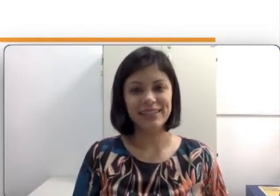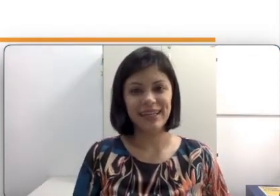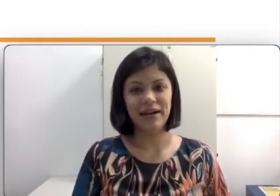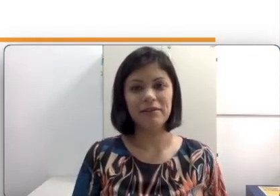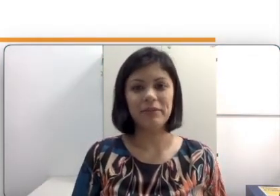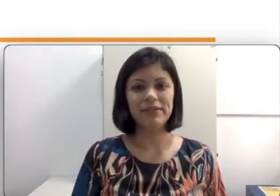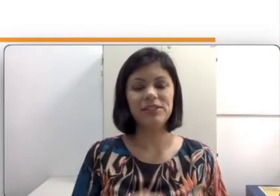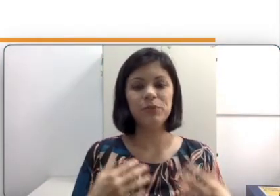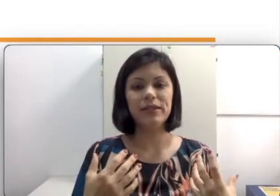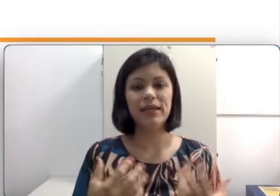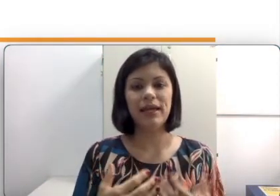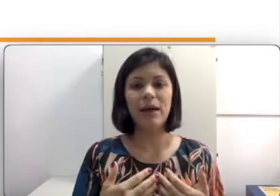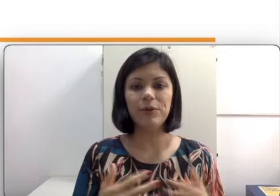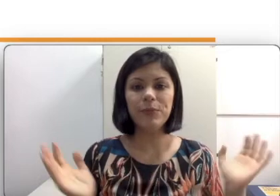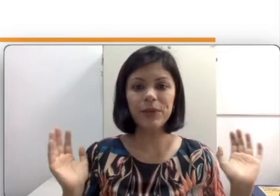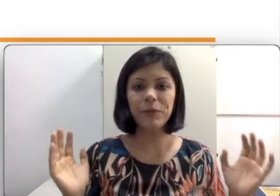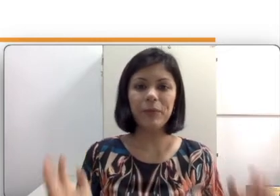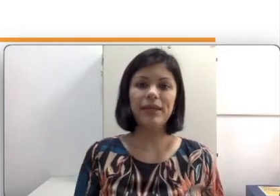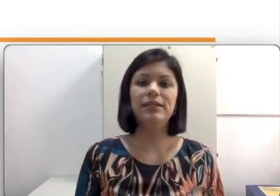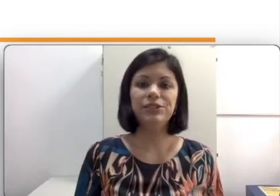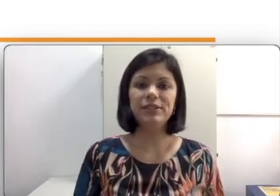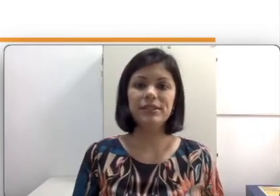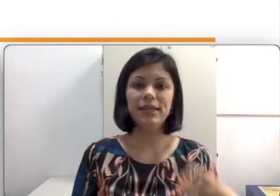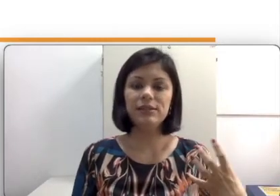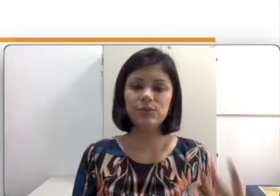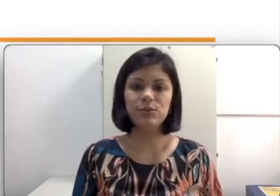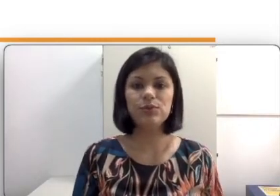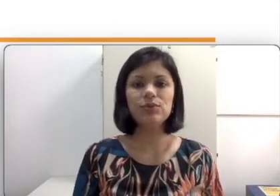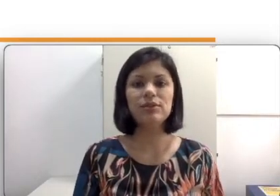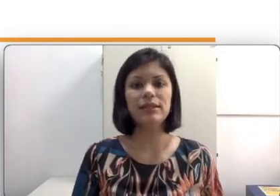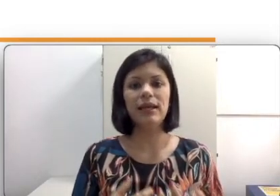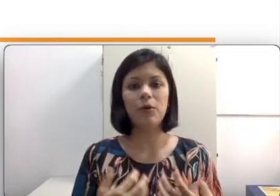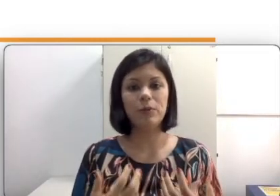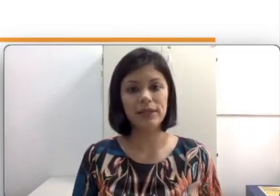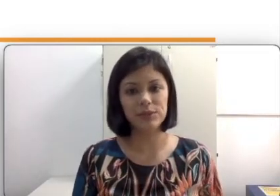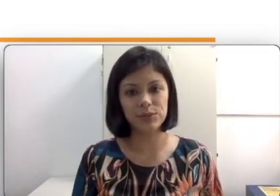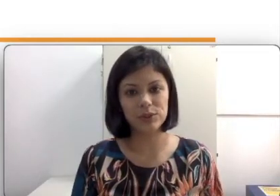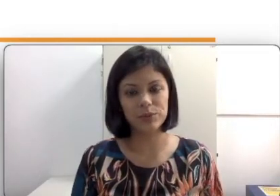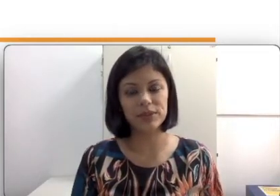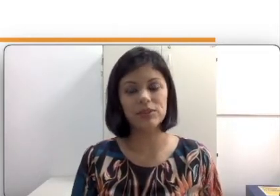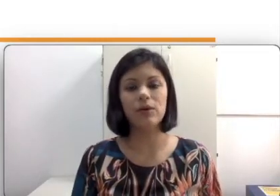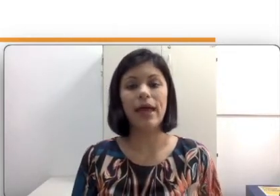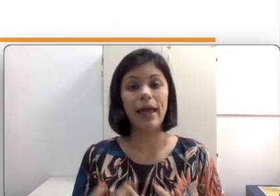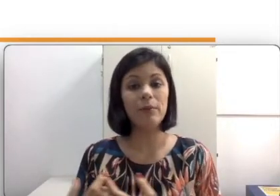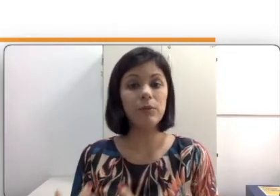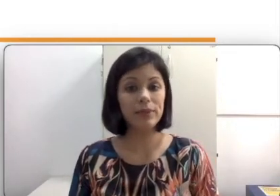aula para a gente poder abrir a mente e entender que surdos e a comunidade surda por si só